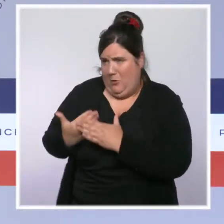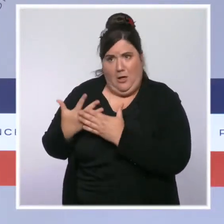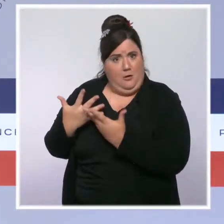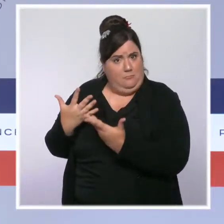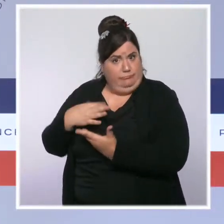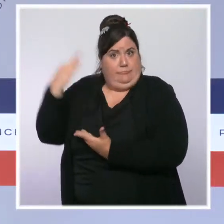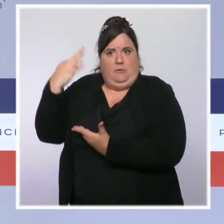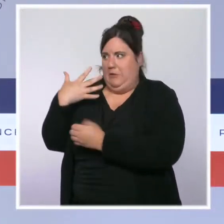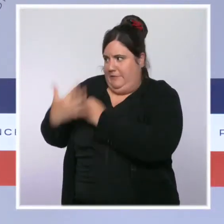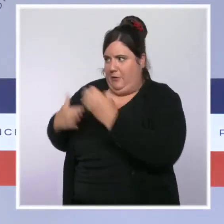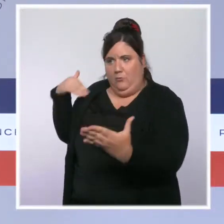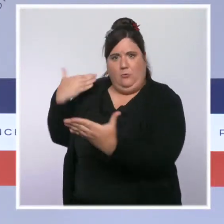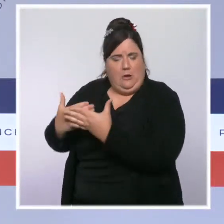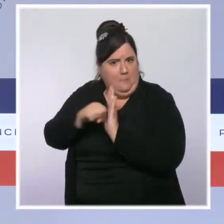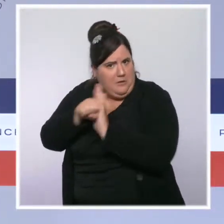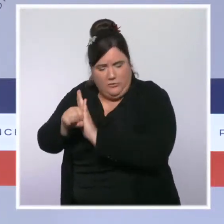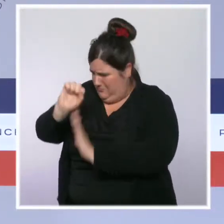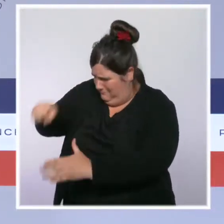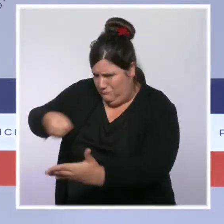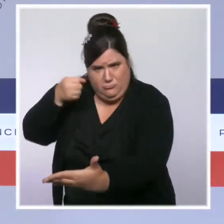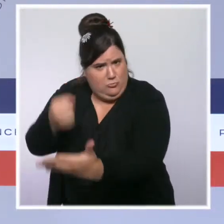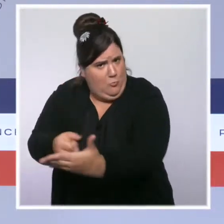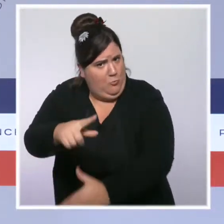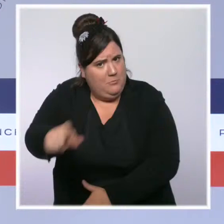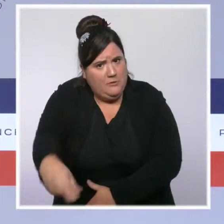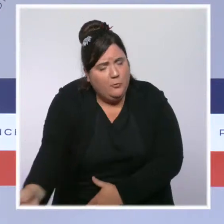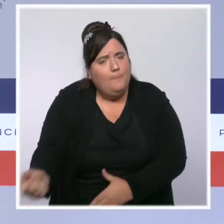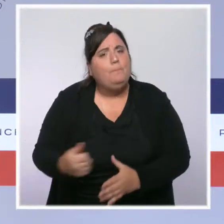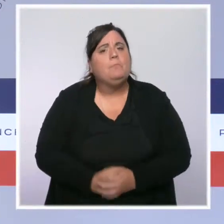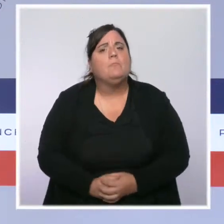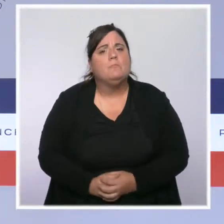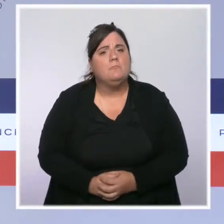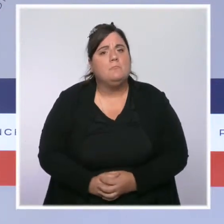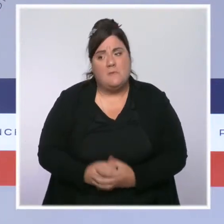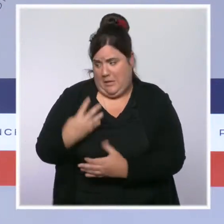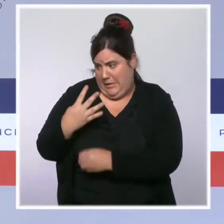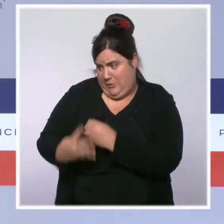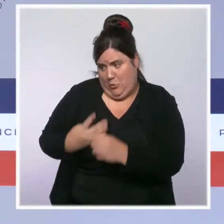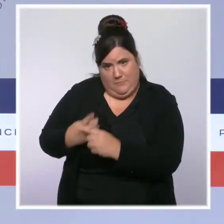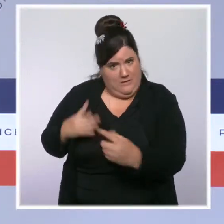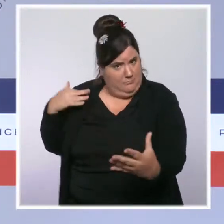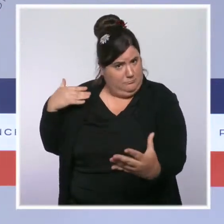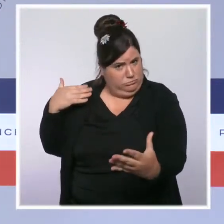elle le restera jusqu'à la dernière seconde de ce quinquennat. En quatre ans et demi, nous avons agi énormément.